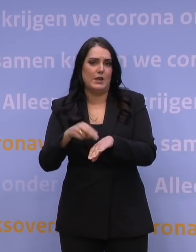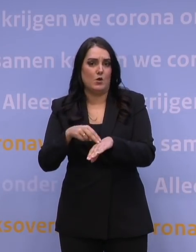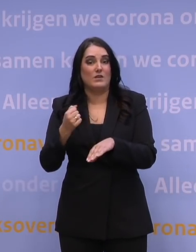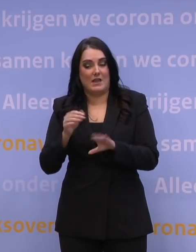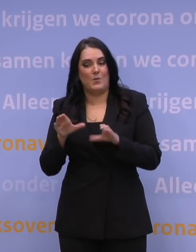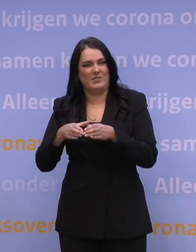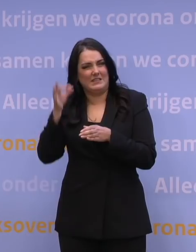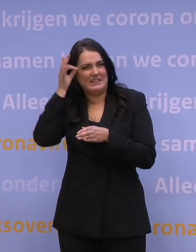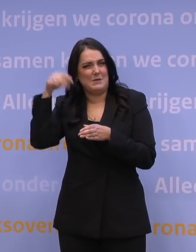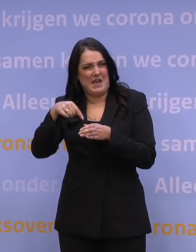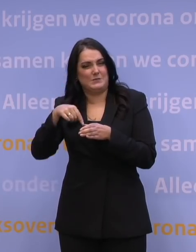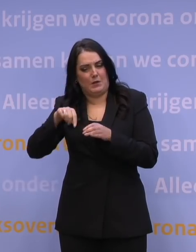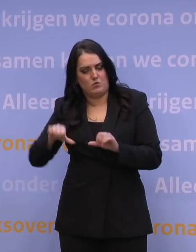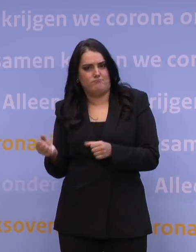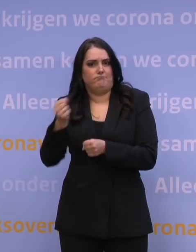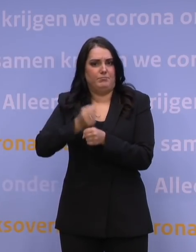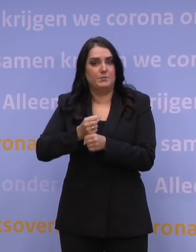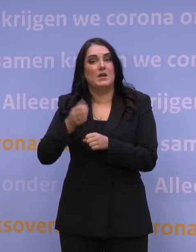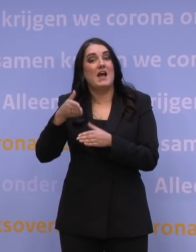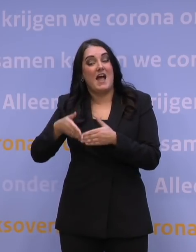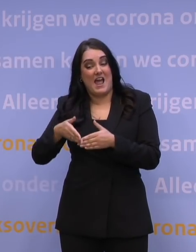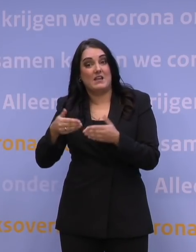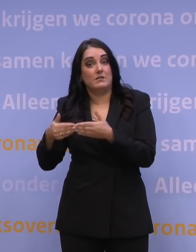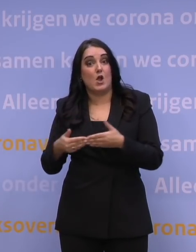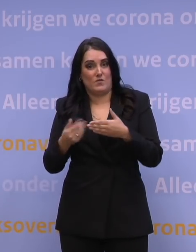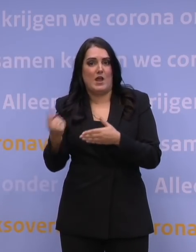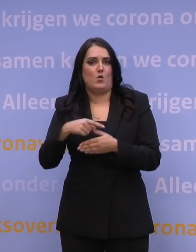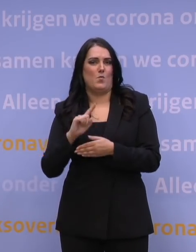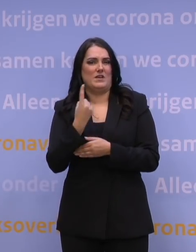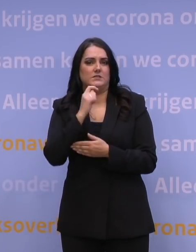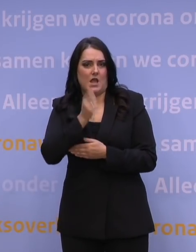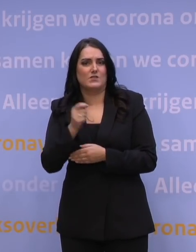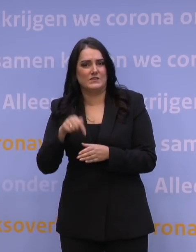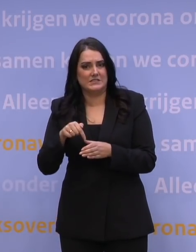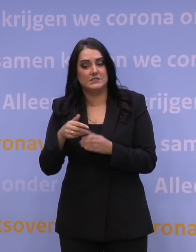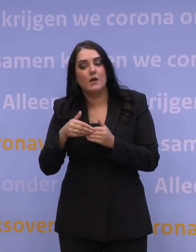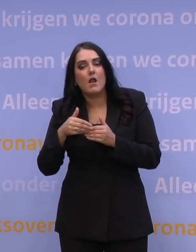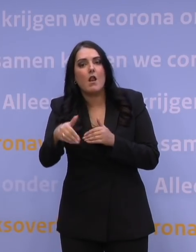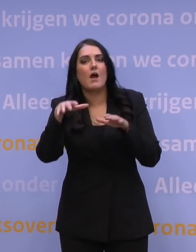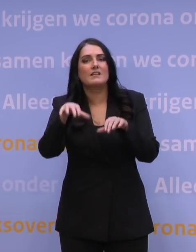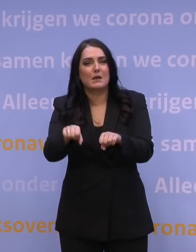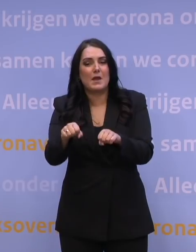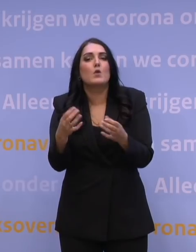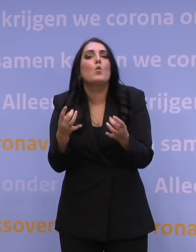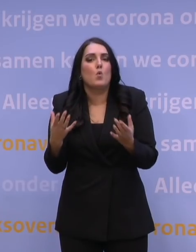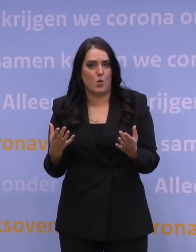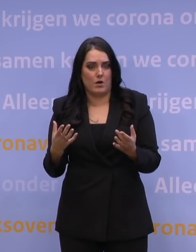dat ons eind januari voor het eerst zal adviseren over hoe die langetermijnaanpak zou zijn vorm te geven.